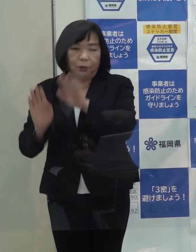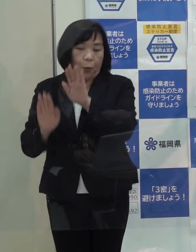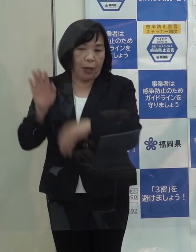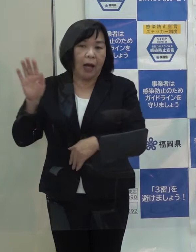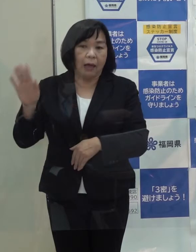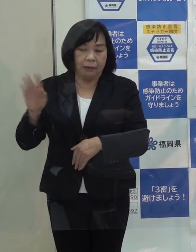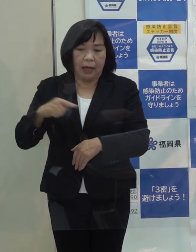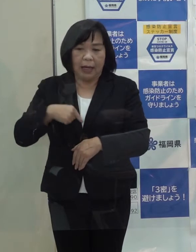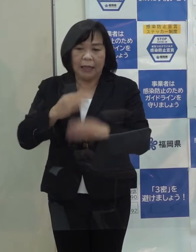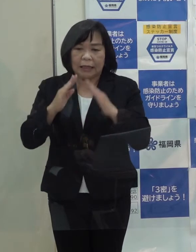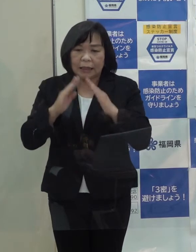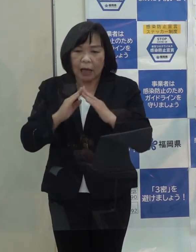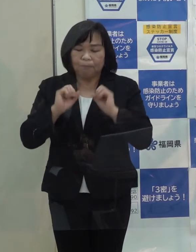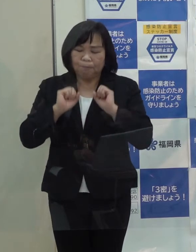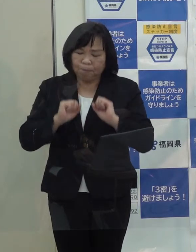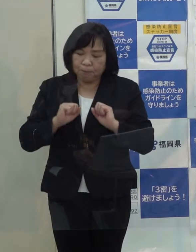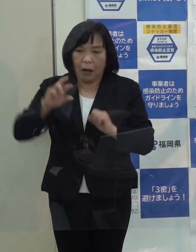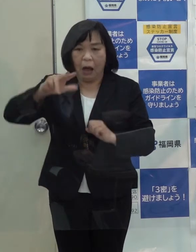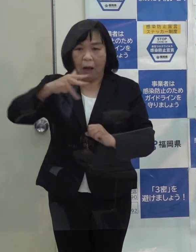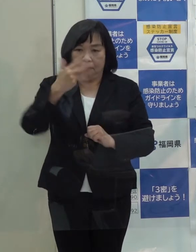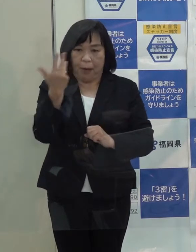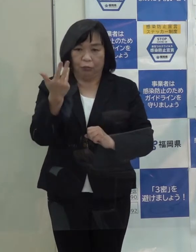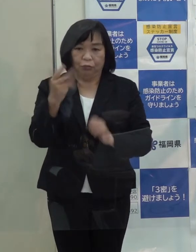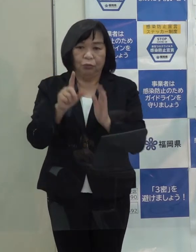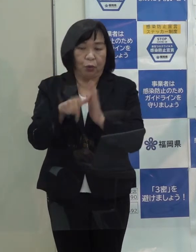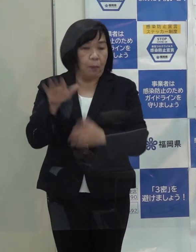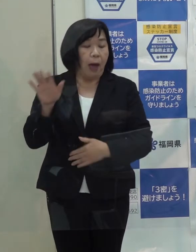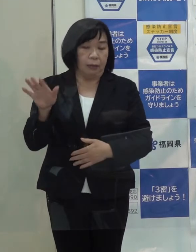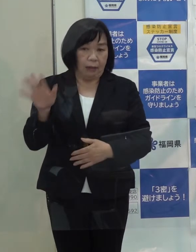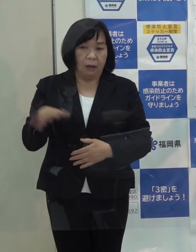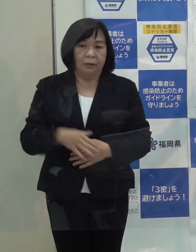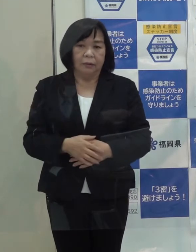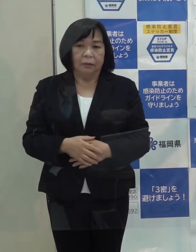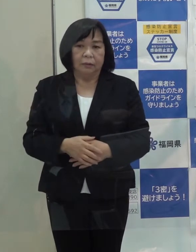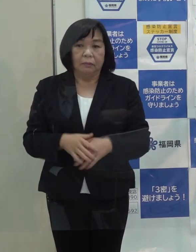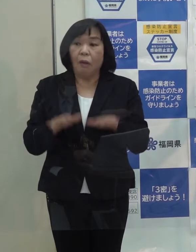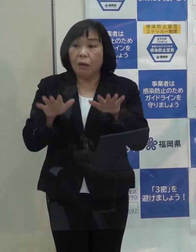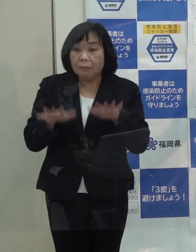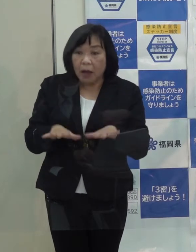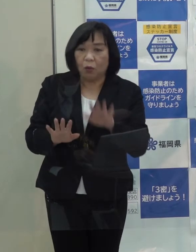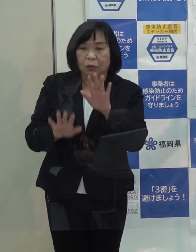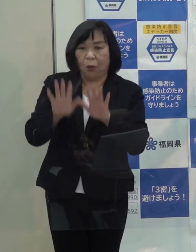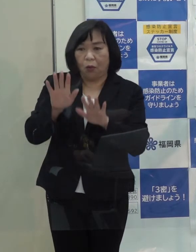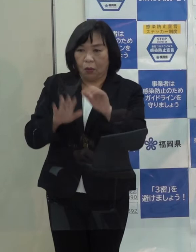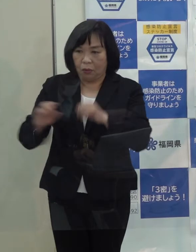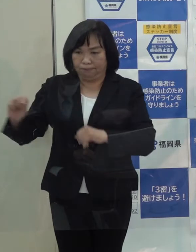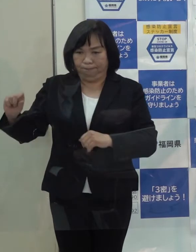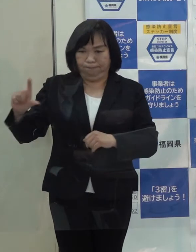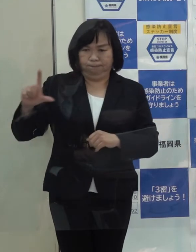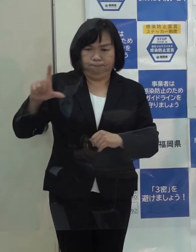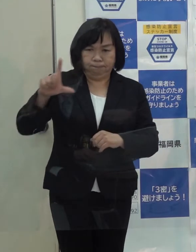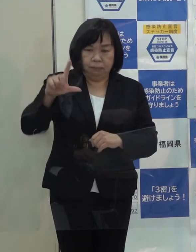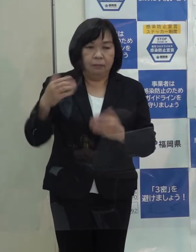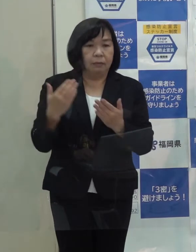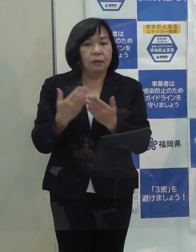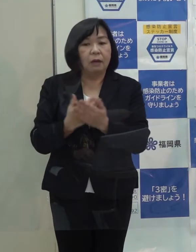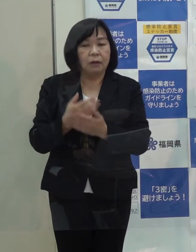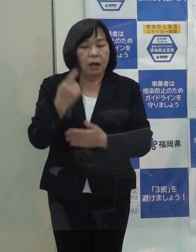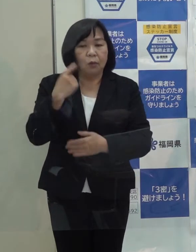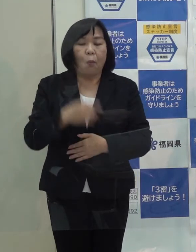自宅療養が８００人となる時期もあったわけですが それが今のような状況になってきているわけです